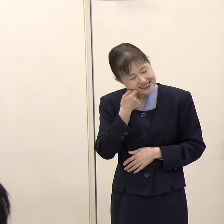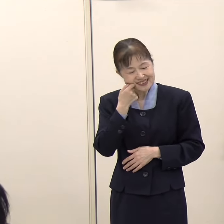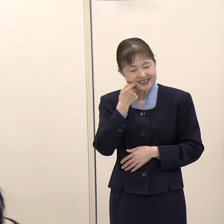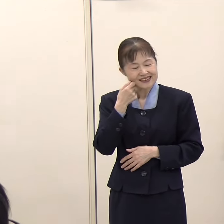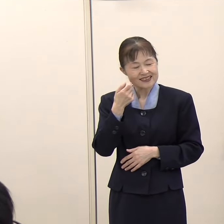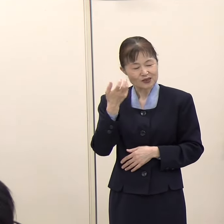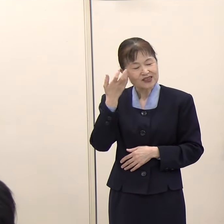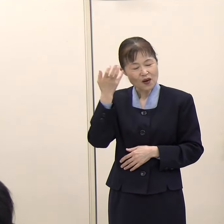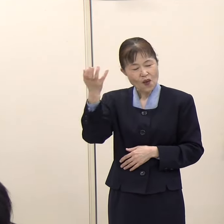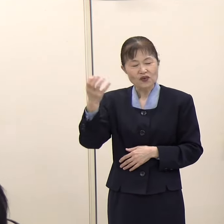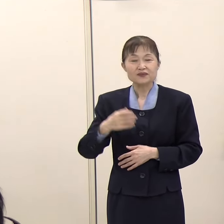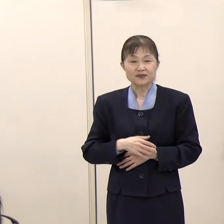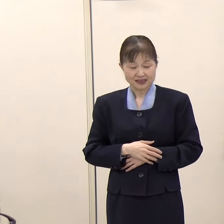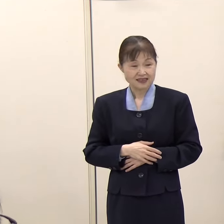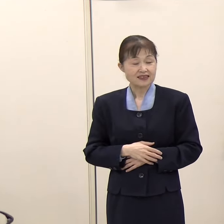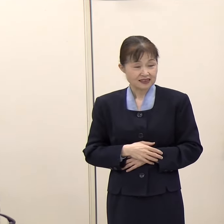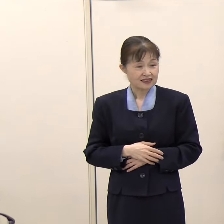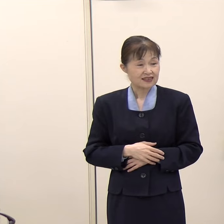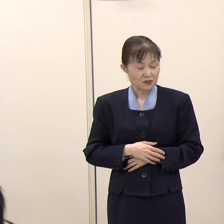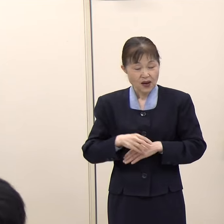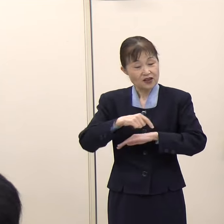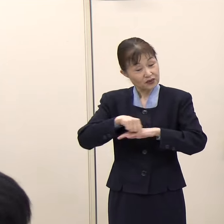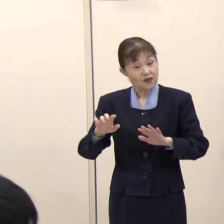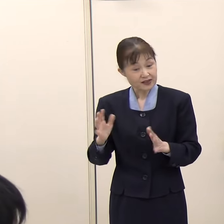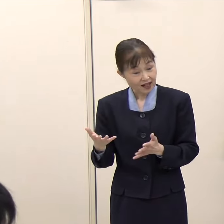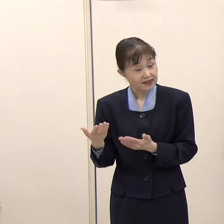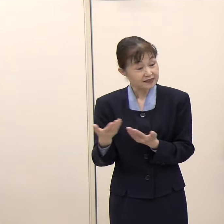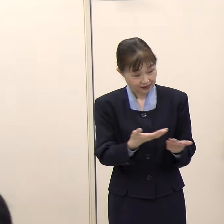（毎日新聞）今のところ握る予定はないと。